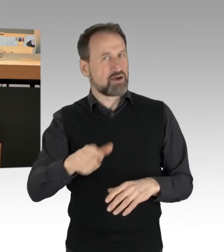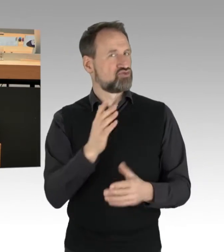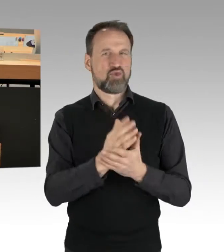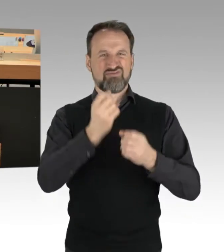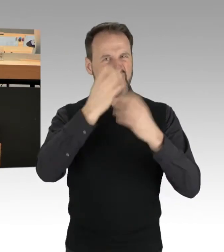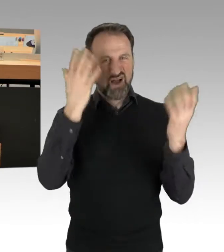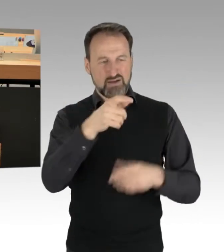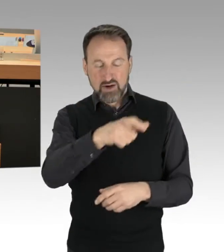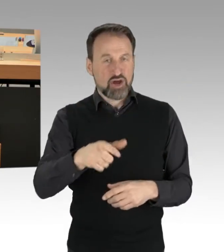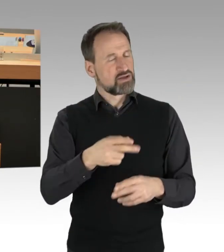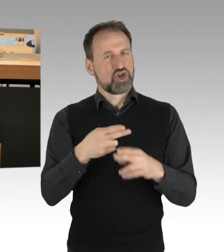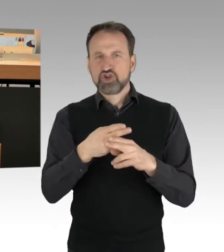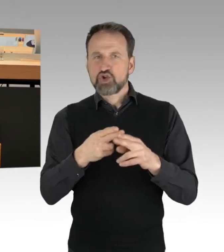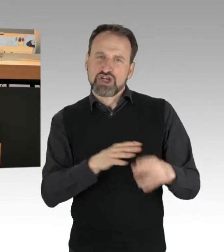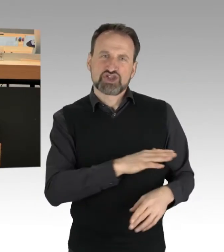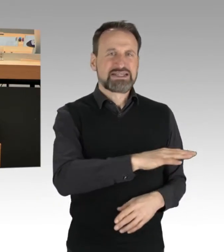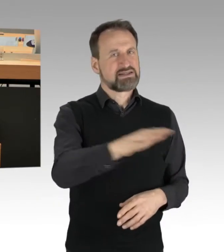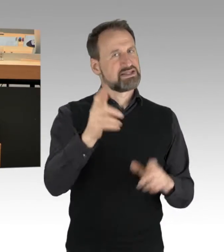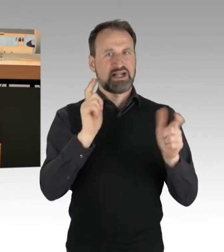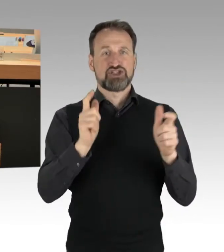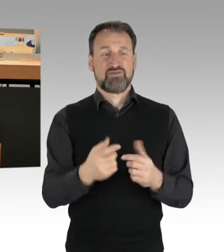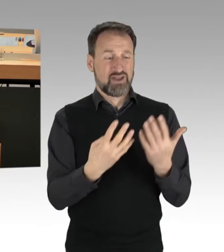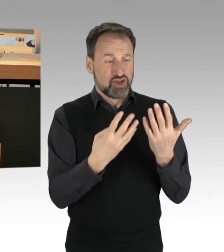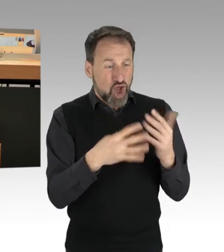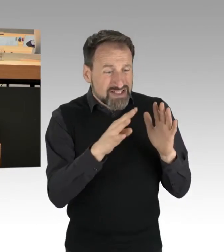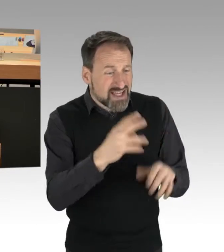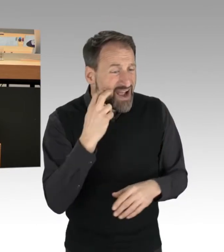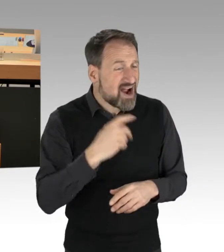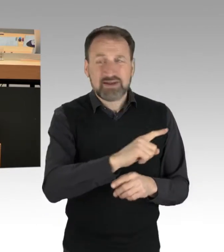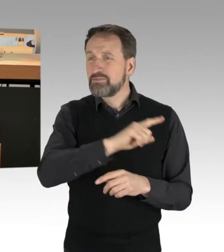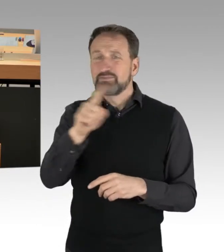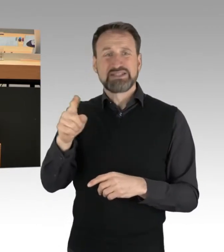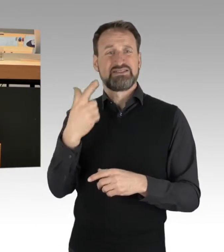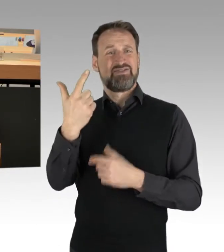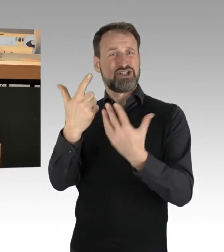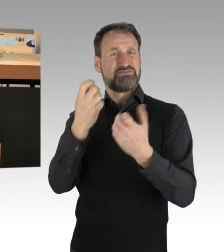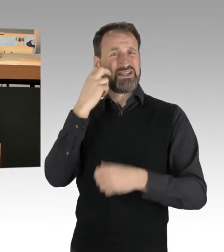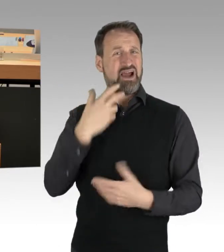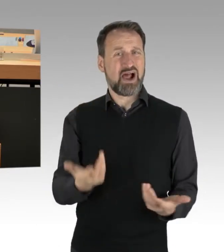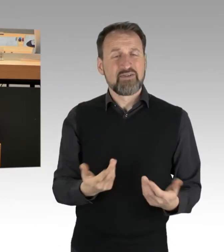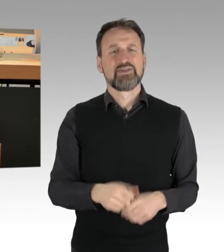Vom 19-Jährigen bis zum 72-Jährigen, von unterschiedlichsten Berufsgruppen, vom Handwerker bis zum Akademiker.